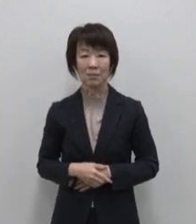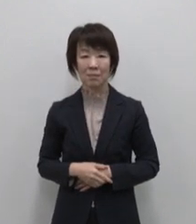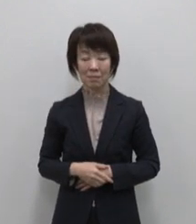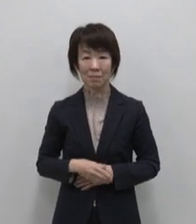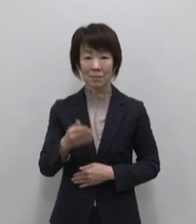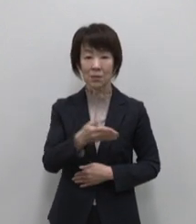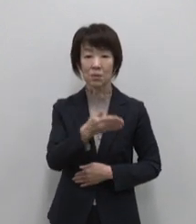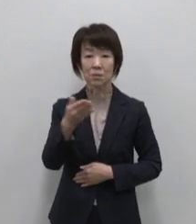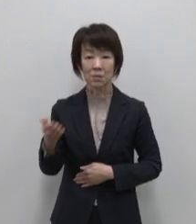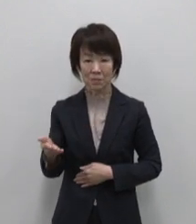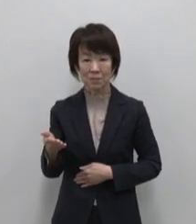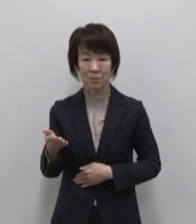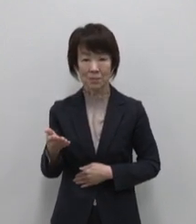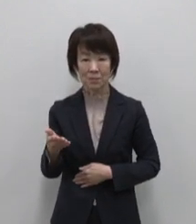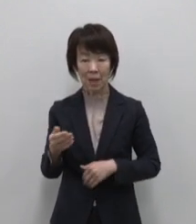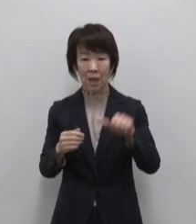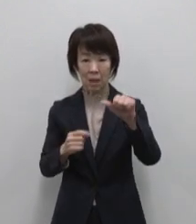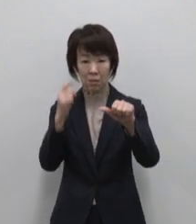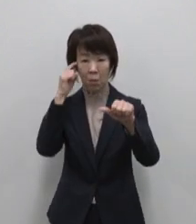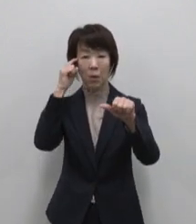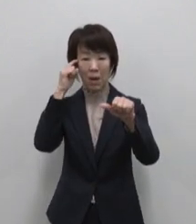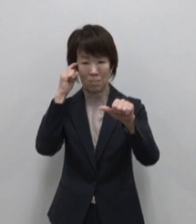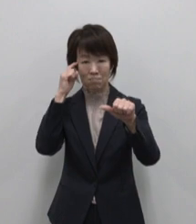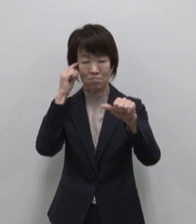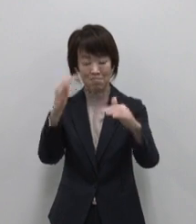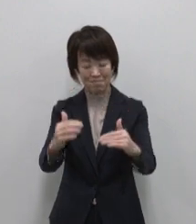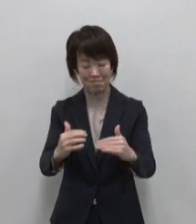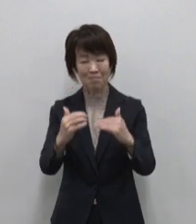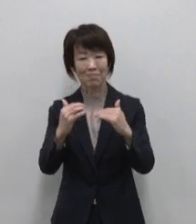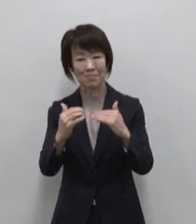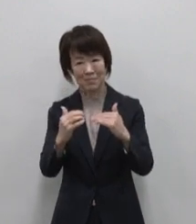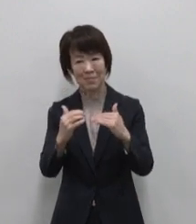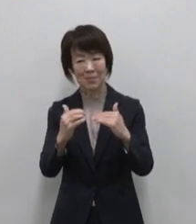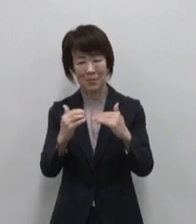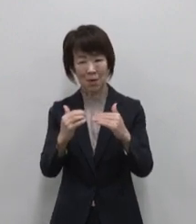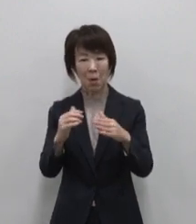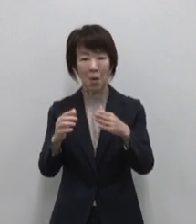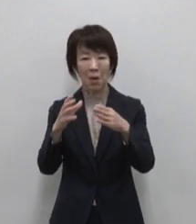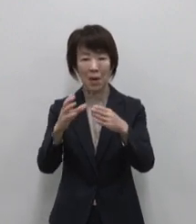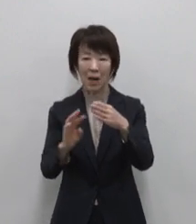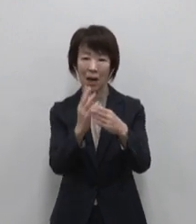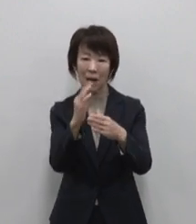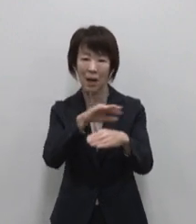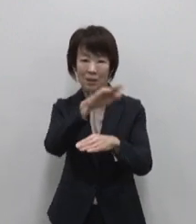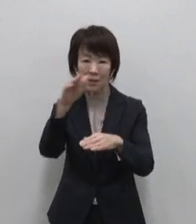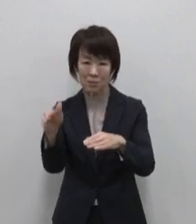続いては五感を呼び覚ます火山 とともに過ごす島 三宅島です